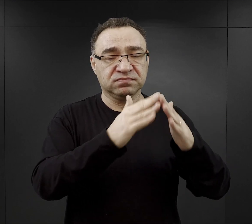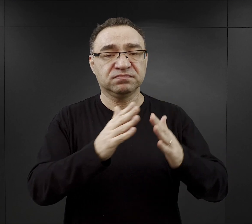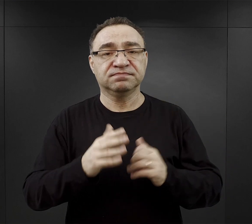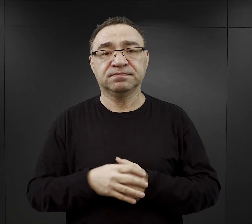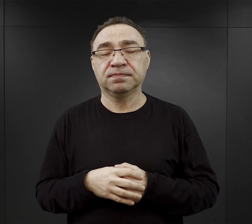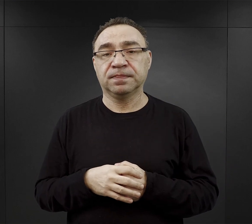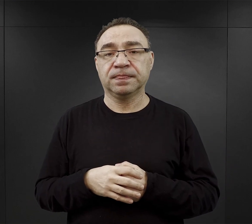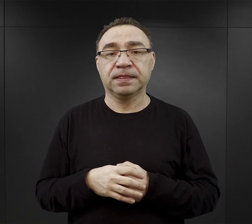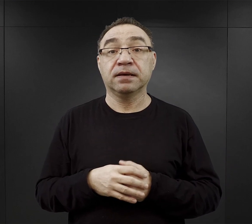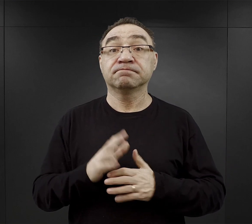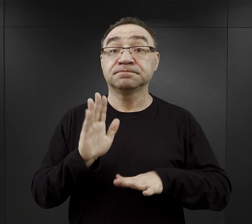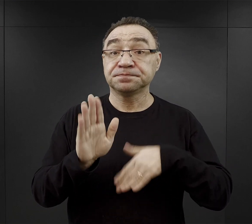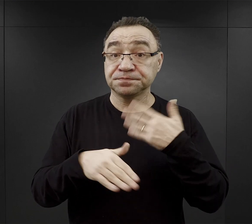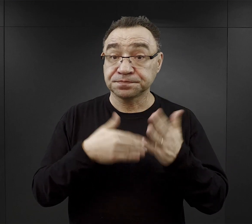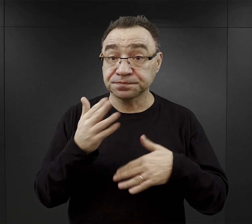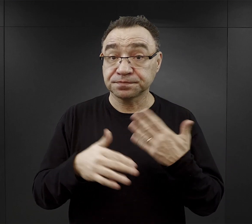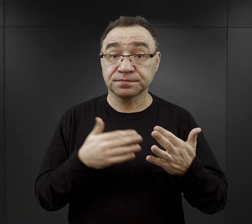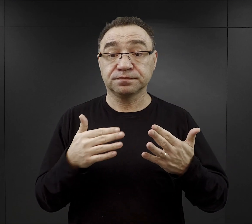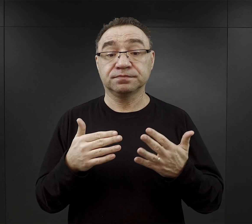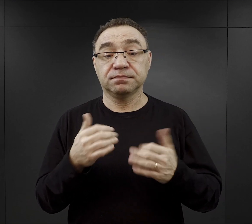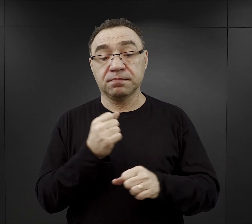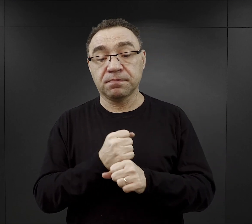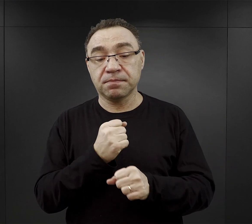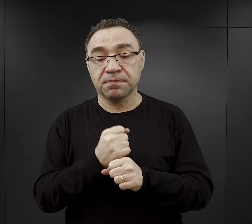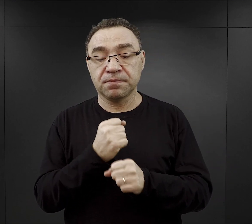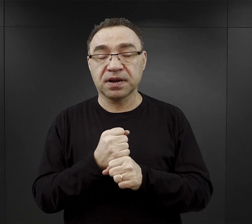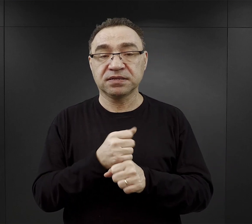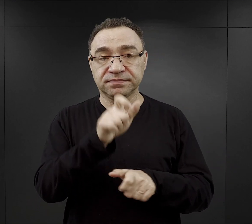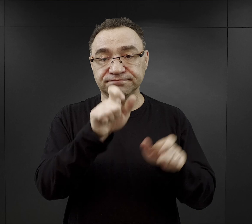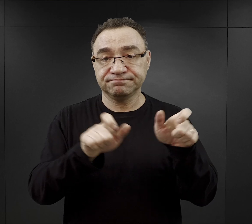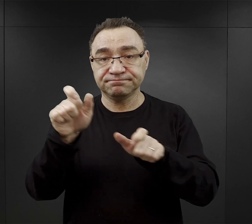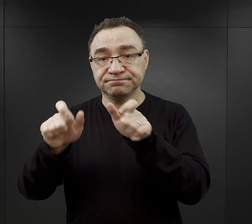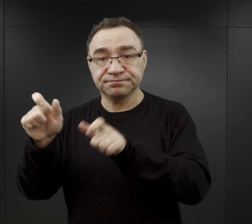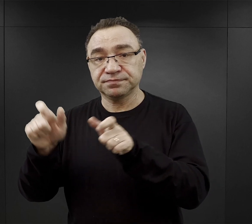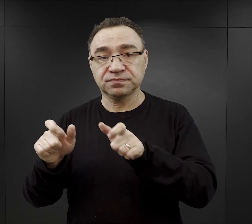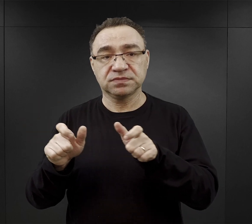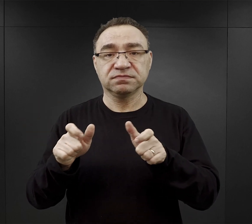Z czasem ten zakres prac więźniów powiększał się,